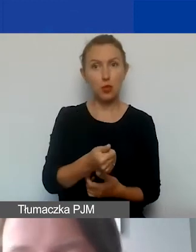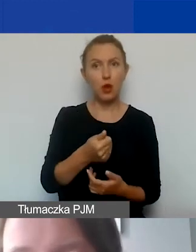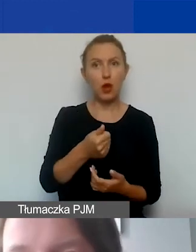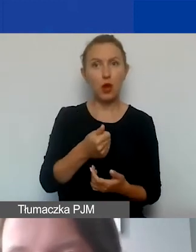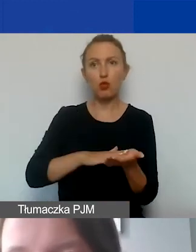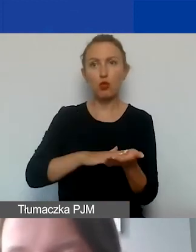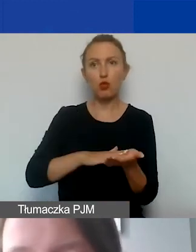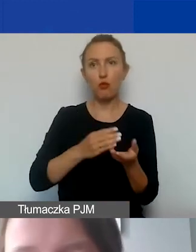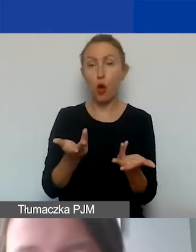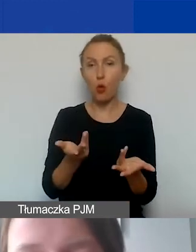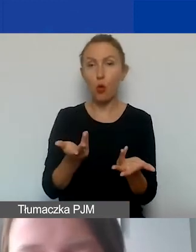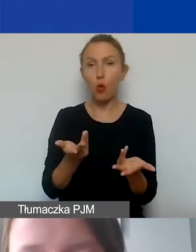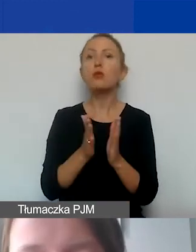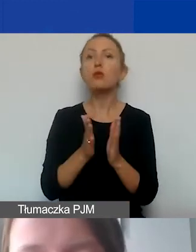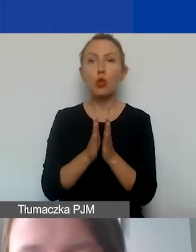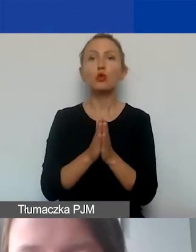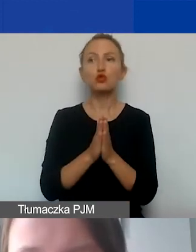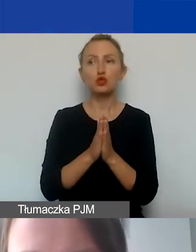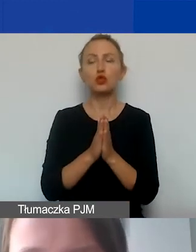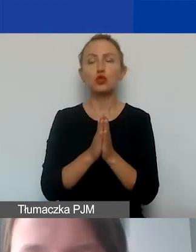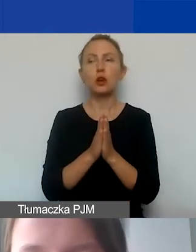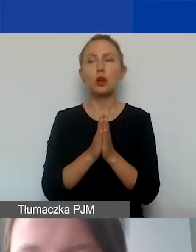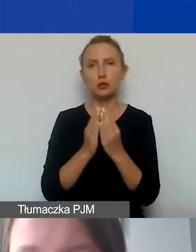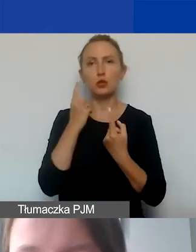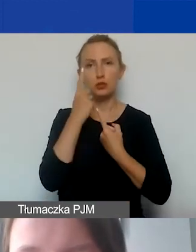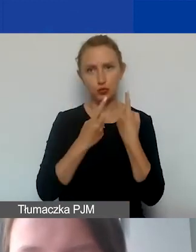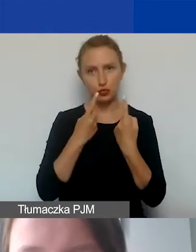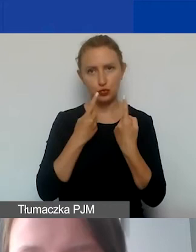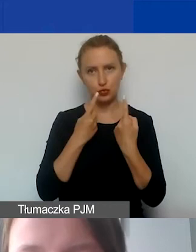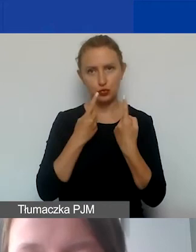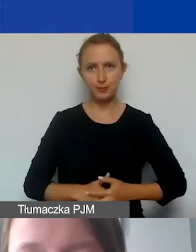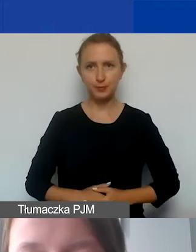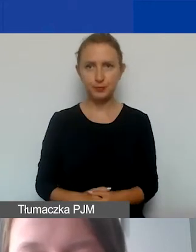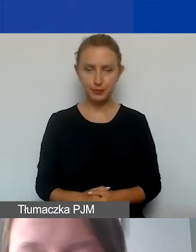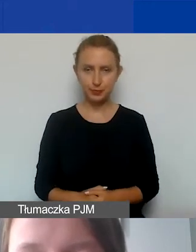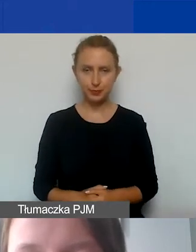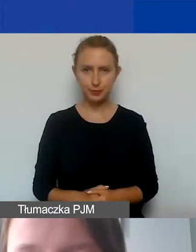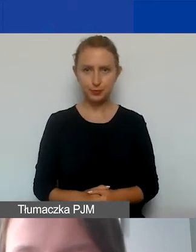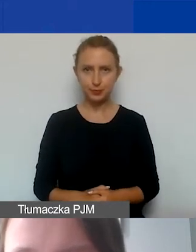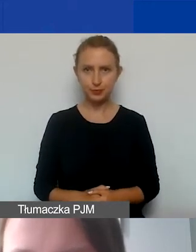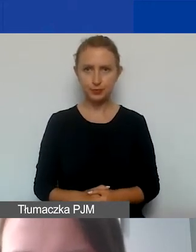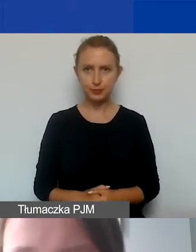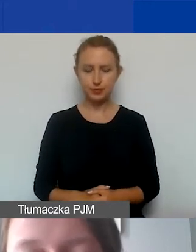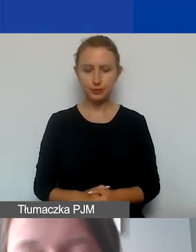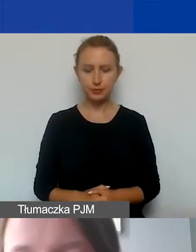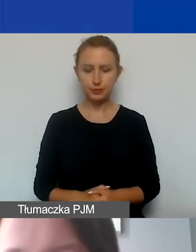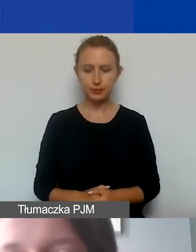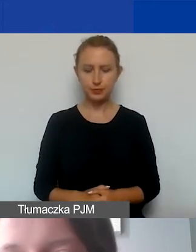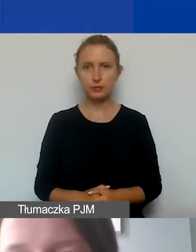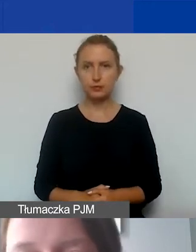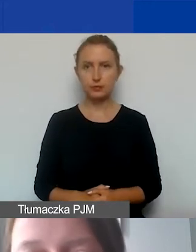także proszę to rozważyć dużo wcześniej